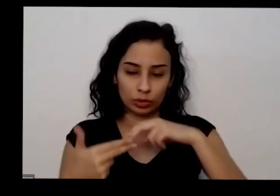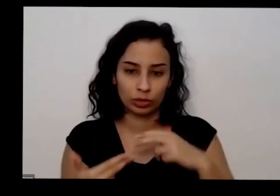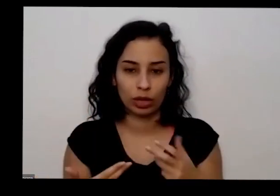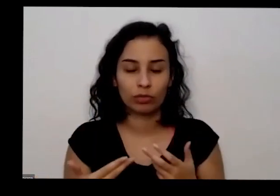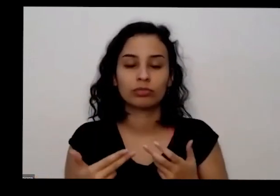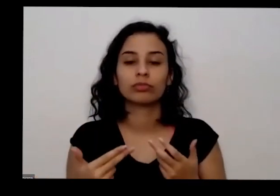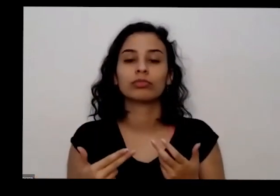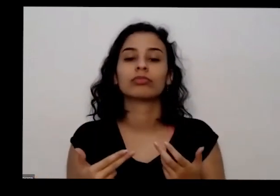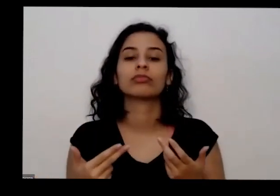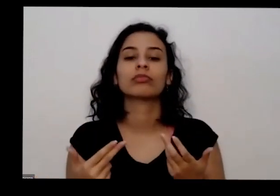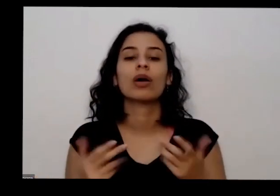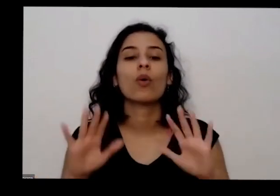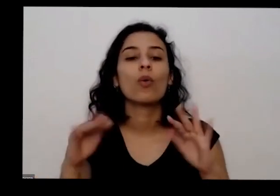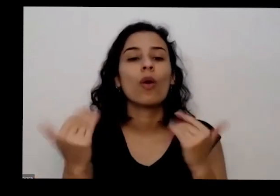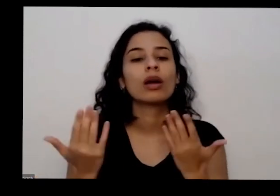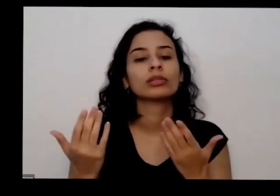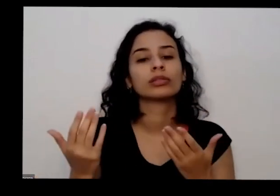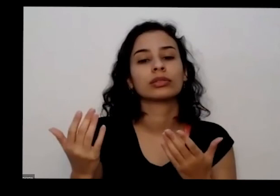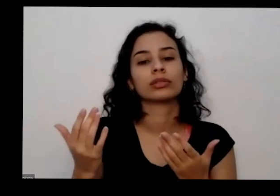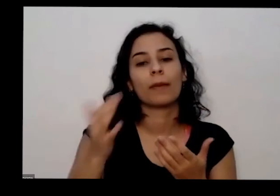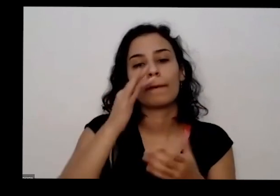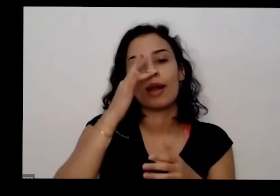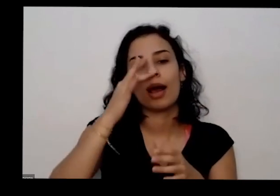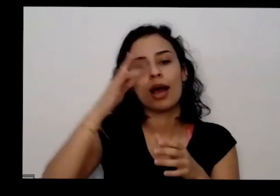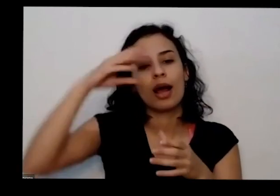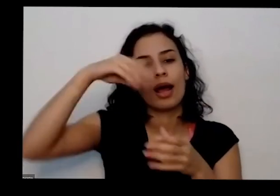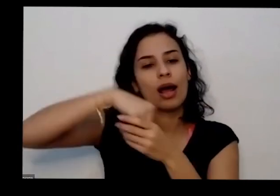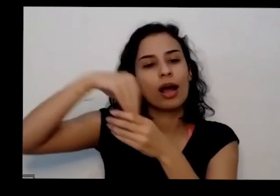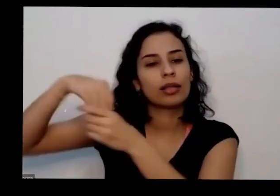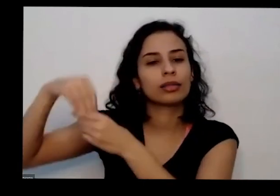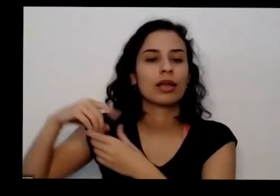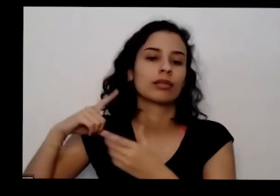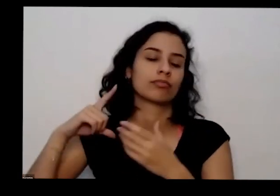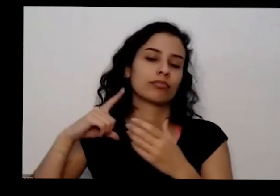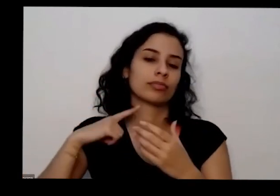Nacional quais são as plantas presentes no acervo E aí a partir dessa gente relaciona